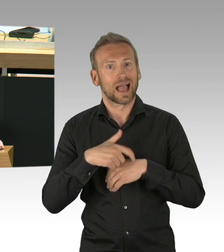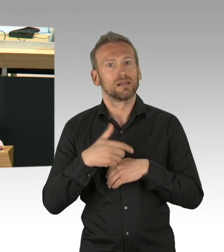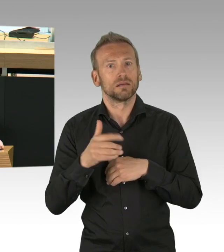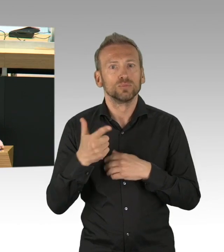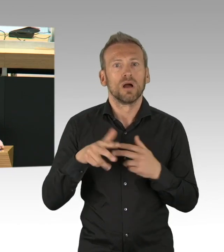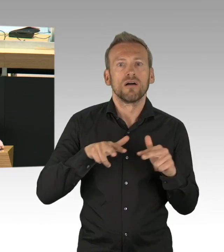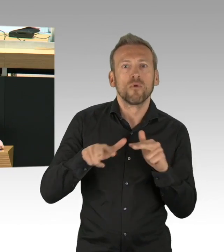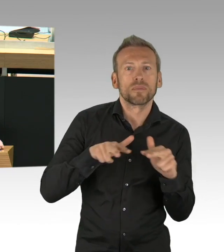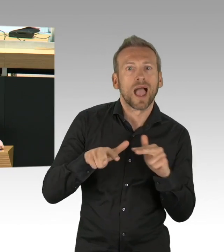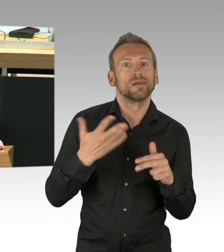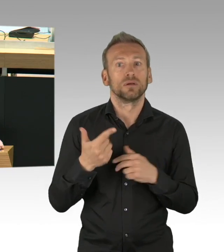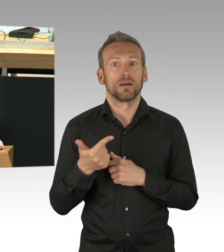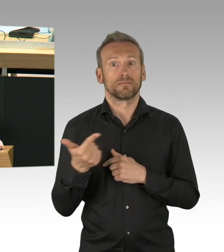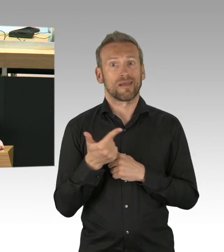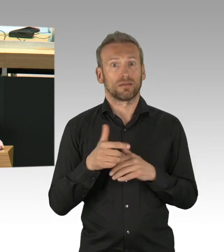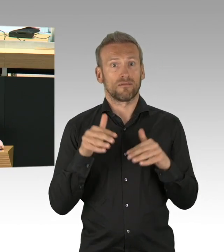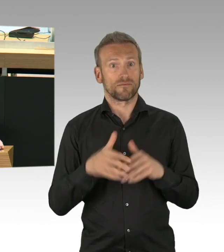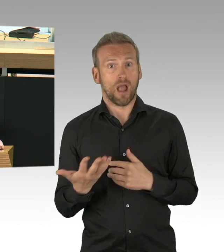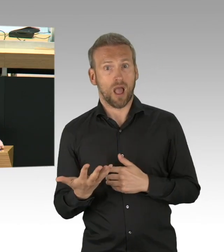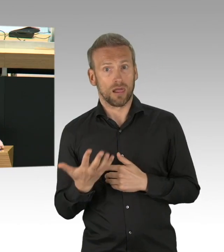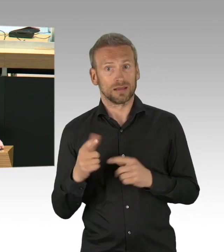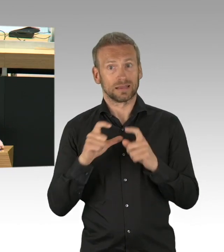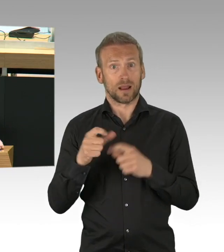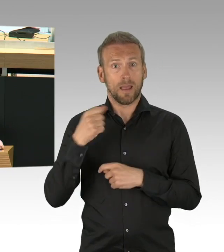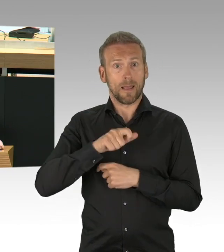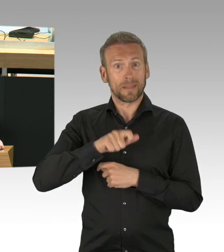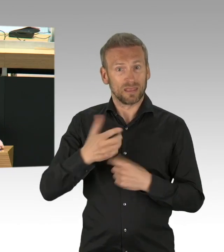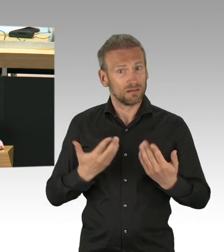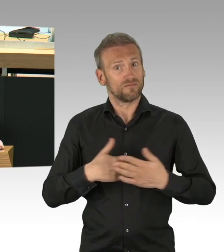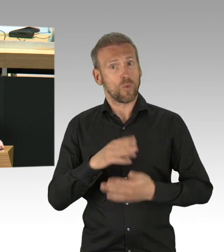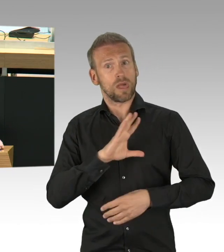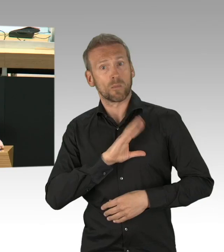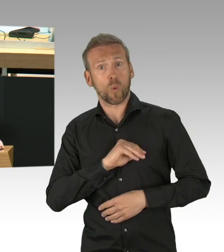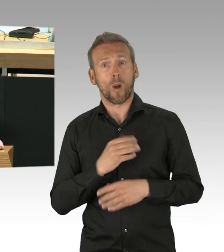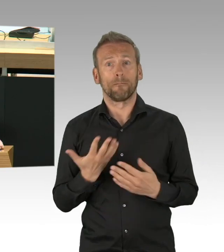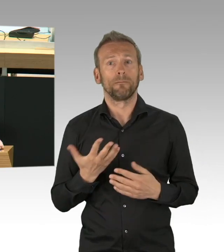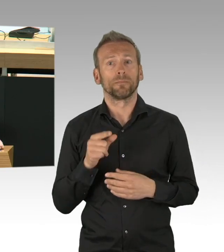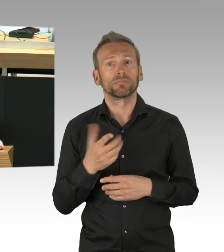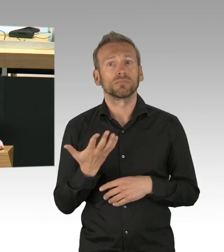dass der Einzelhandel wieder öffnen soll, völlig überrumpelt und ich stelle mir die Frage, warum haben Sie eigentlich die 7 Wochen nicht dafür genutzt